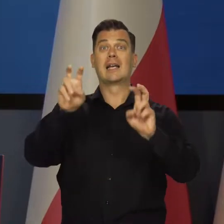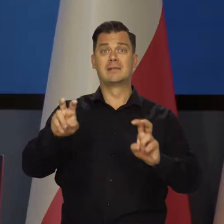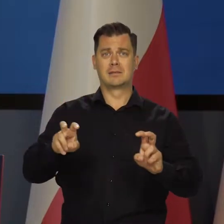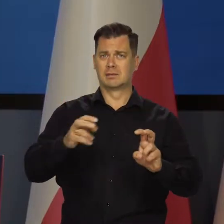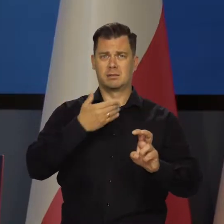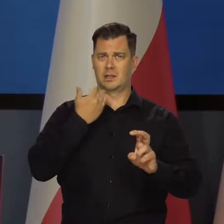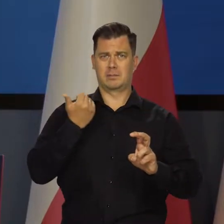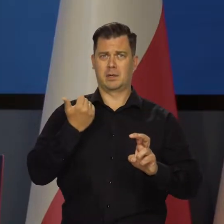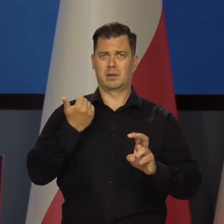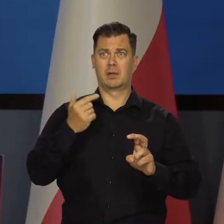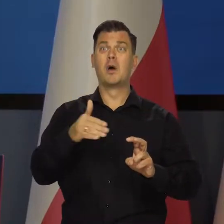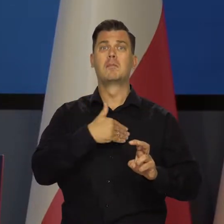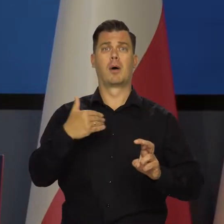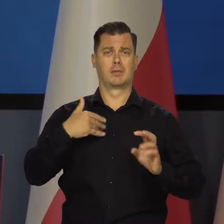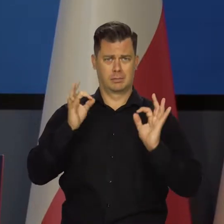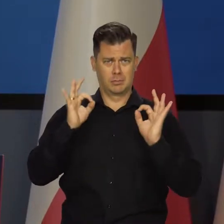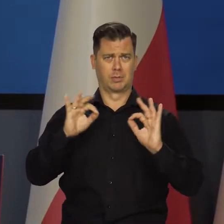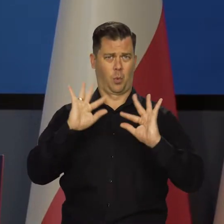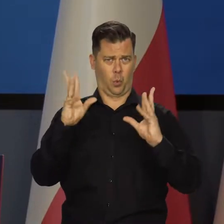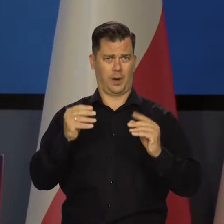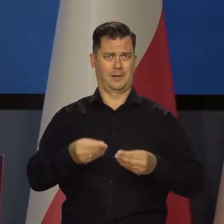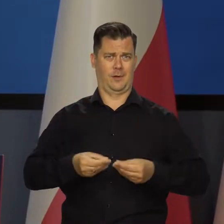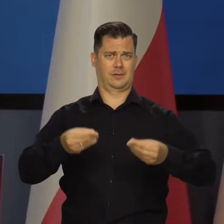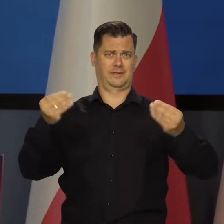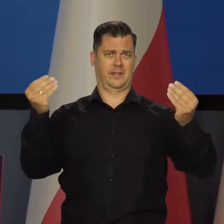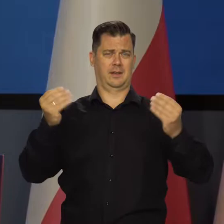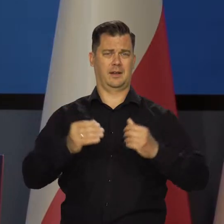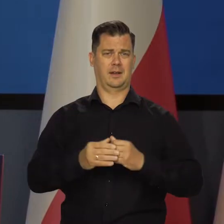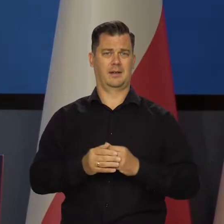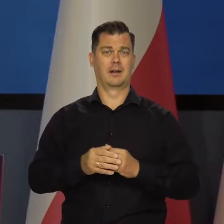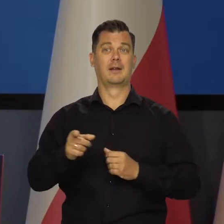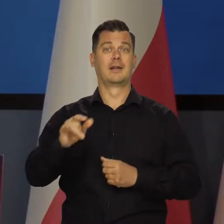Rozwijamy się w dobrym tempie i wszystkie dane pozytywnie rosną.